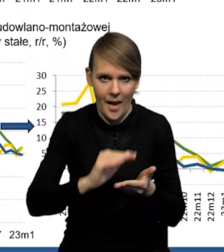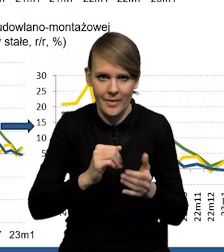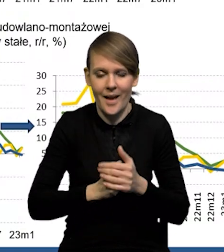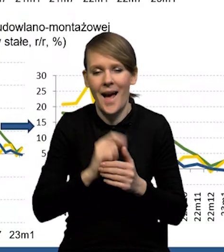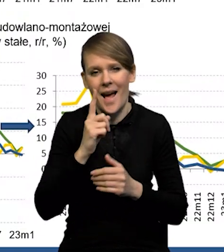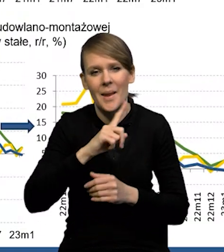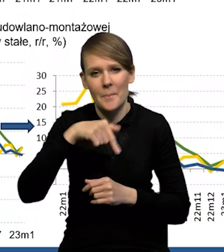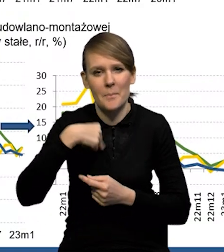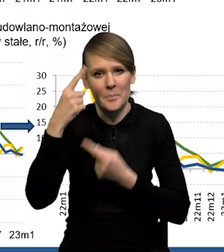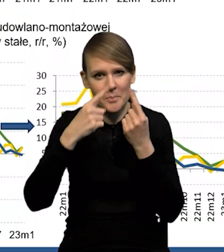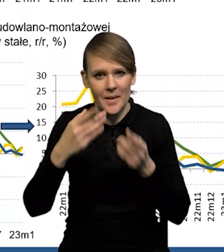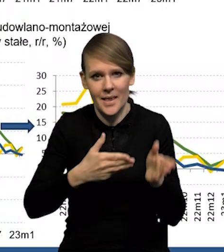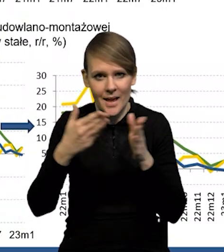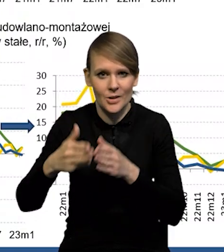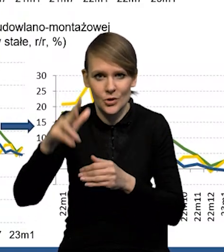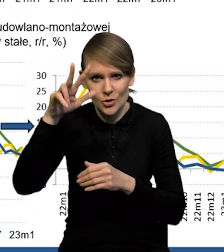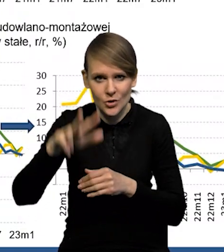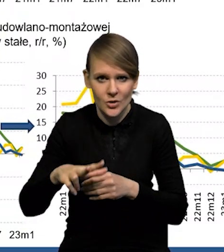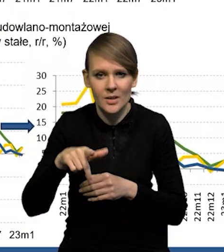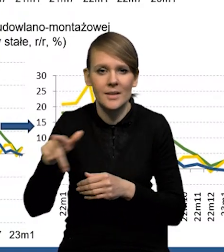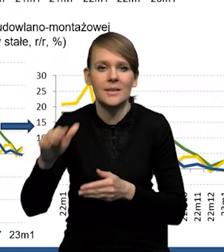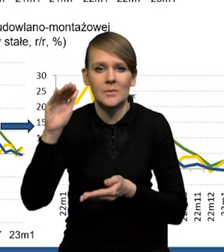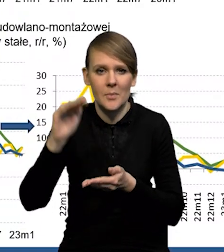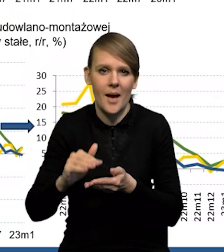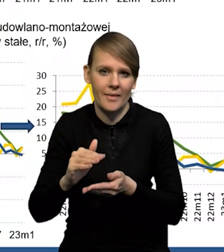Natomiast wydaje nam się, że w kolejnym kwartale ten spadek będzie już mniejszy.